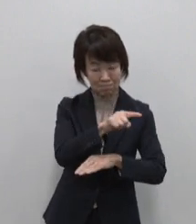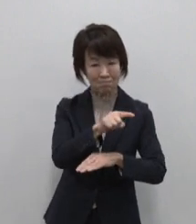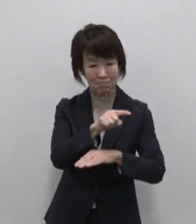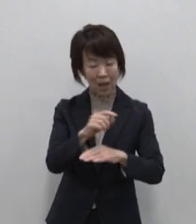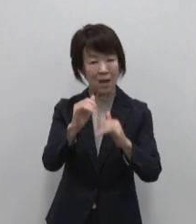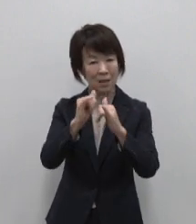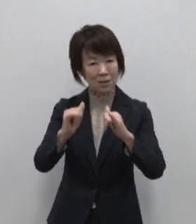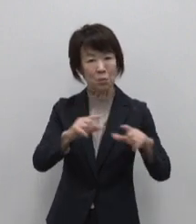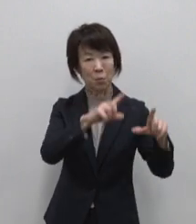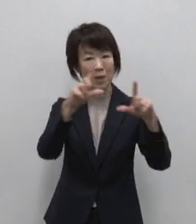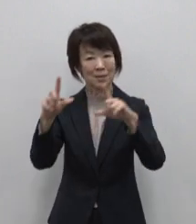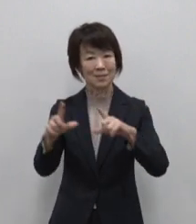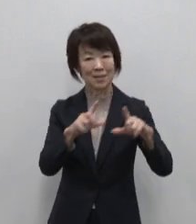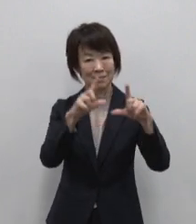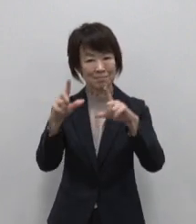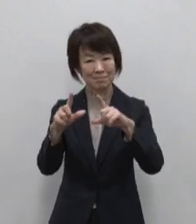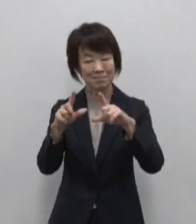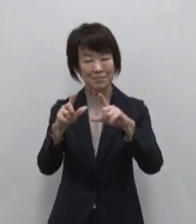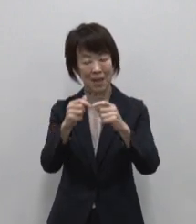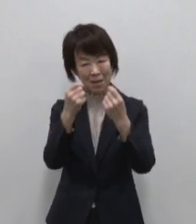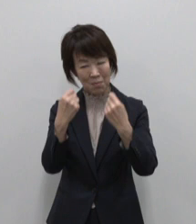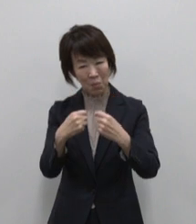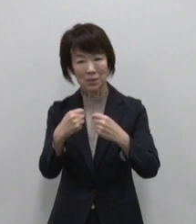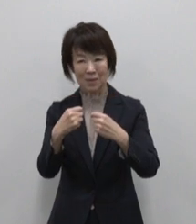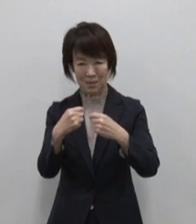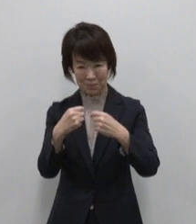各島 個性的な表情を持っています